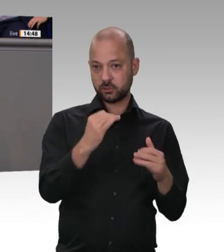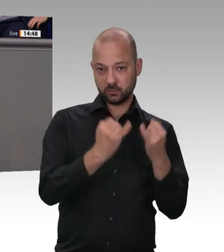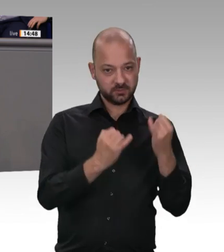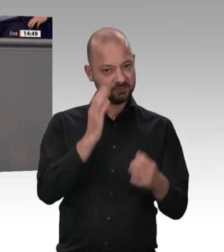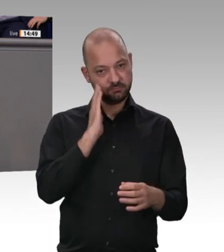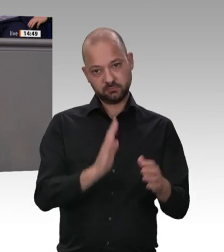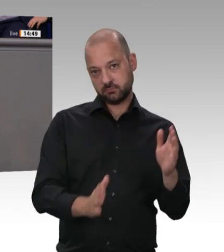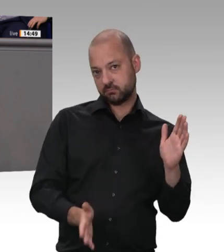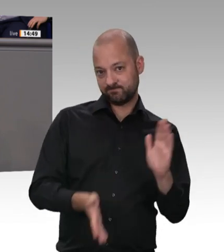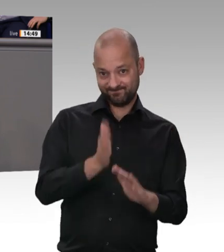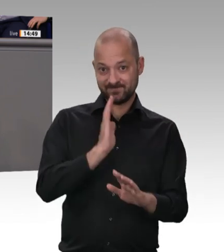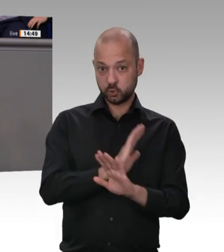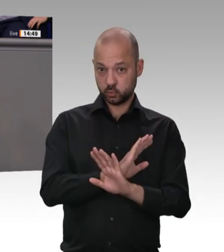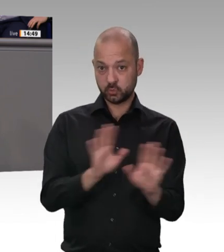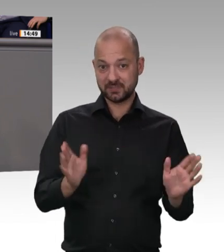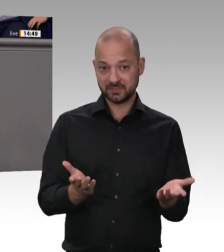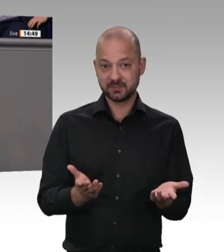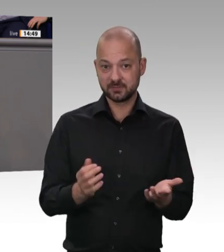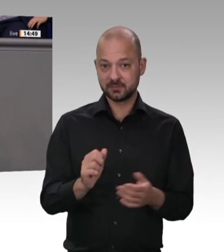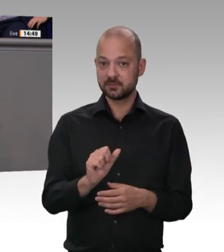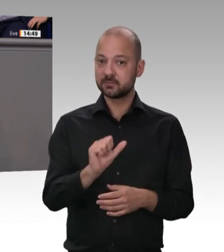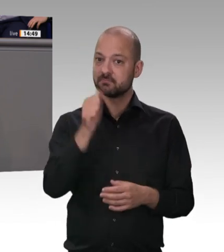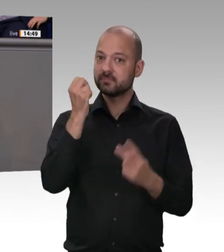und gute Löhne zahlen. Kollegin Jensen, Sie müssen bitte